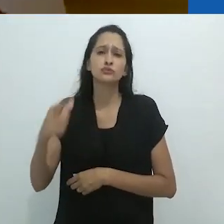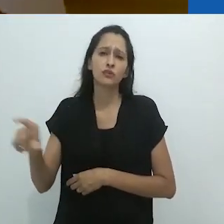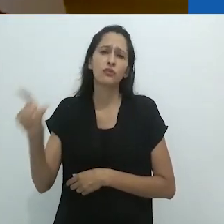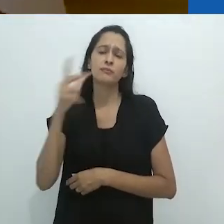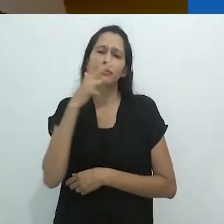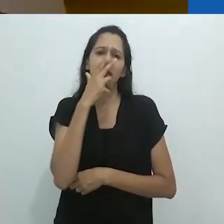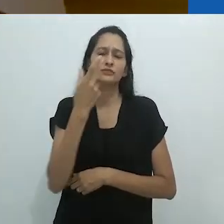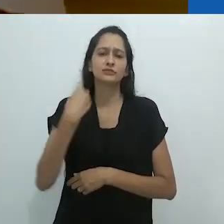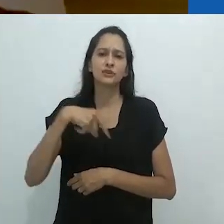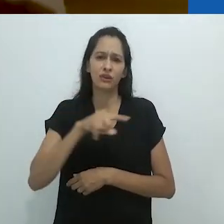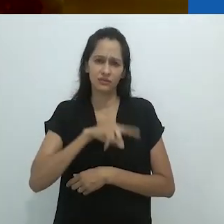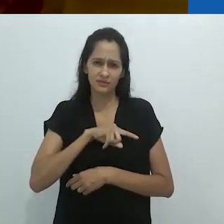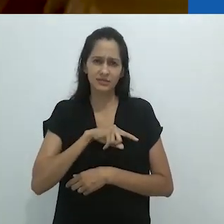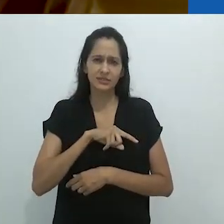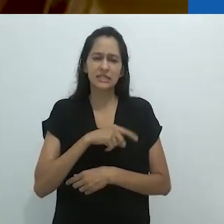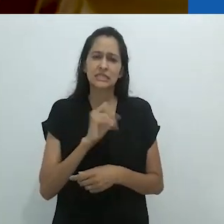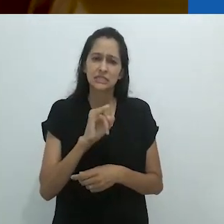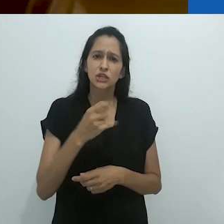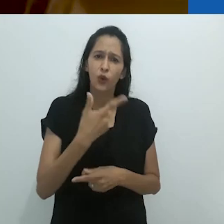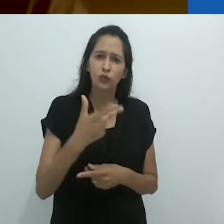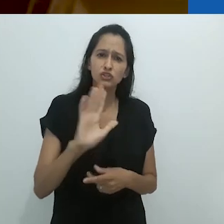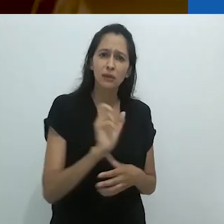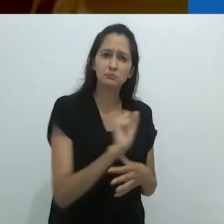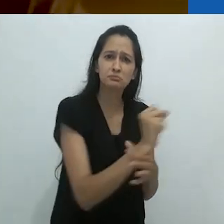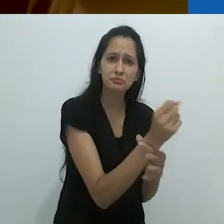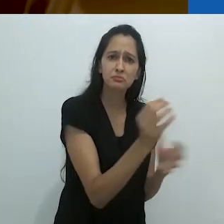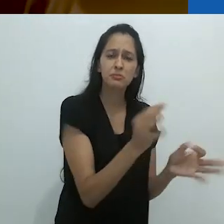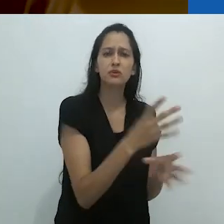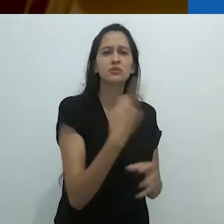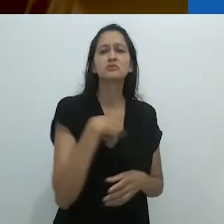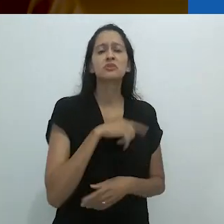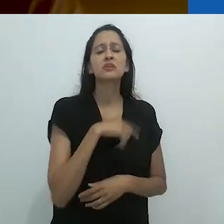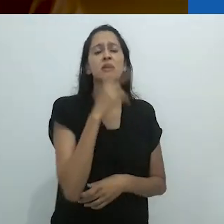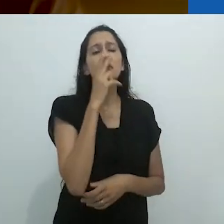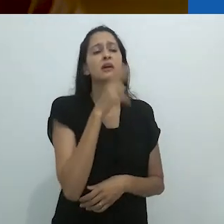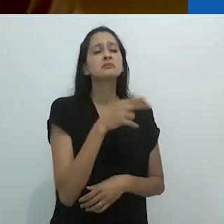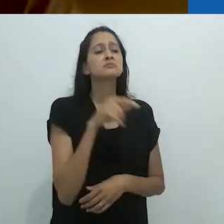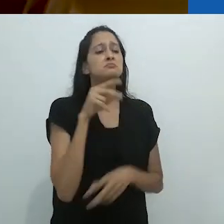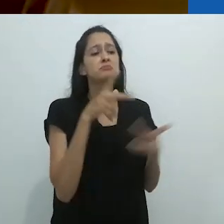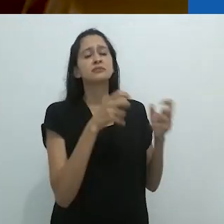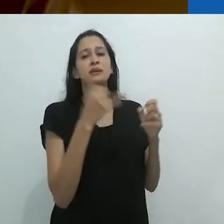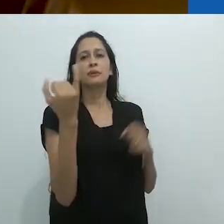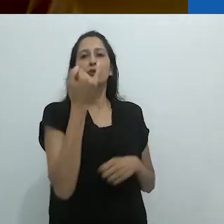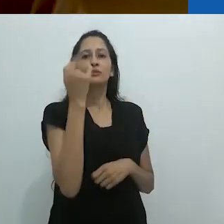É frequentemente dito que não apreciamos algo até o perdermos